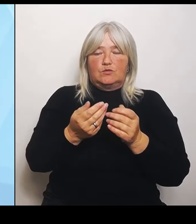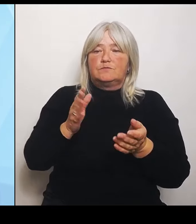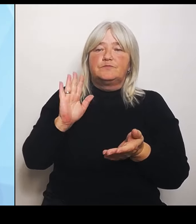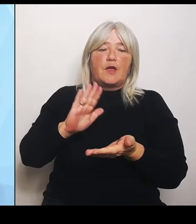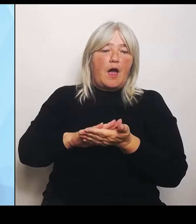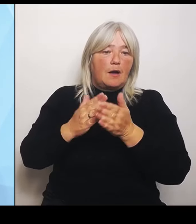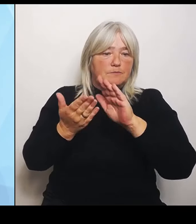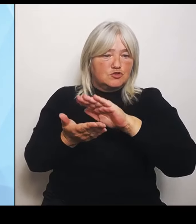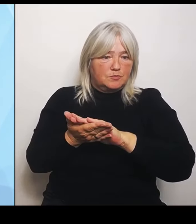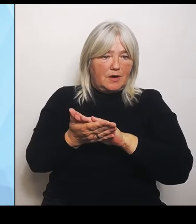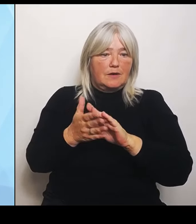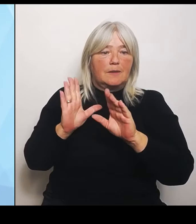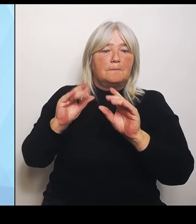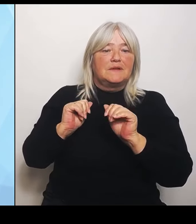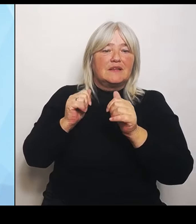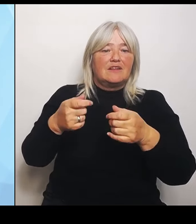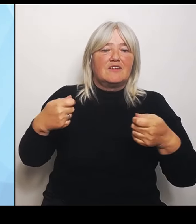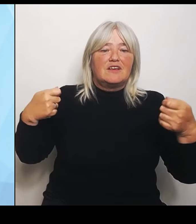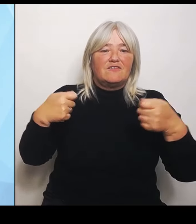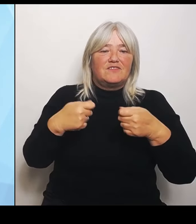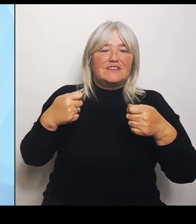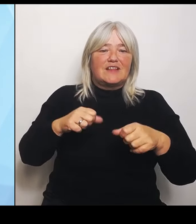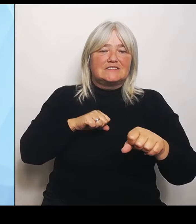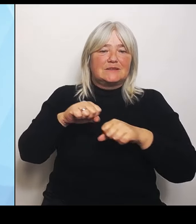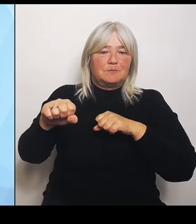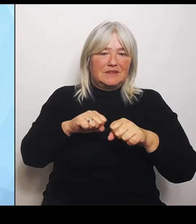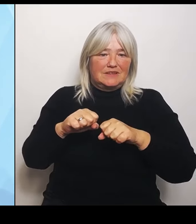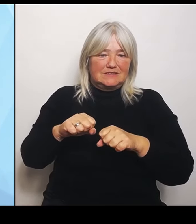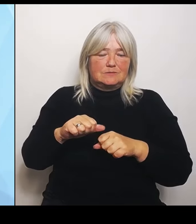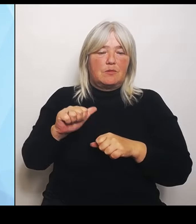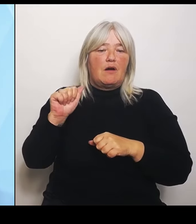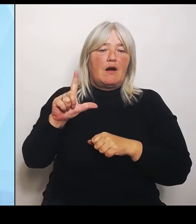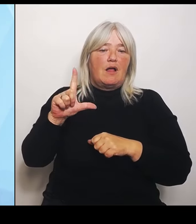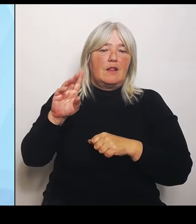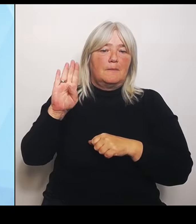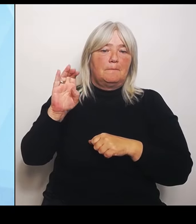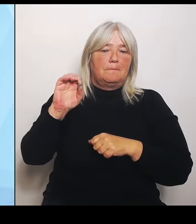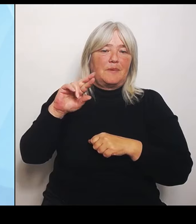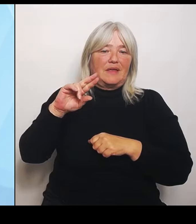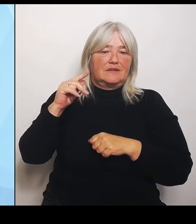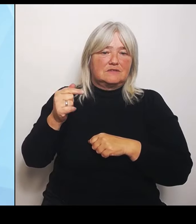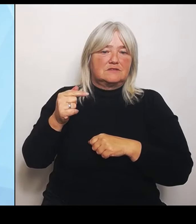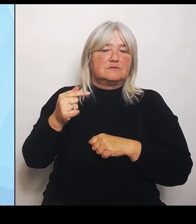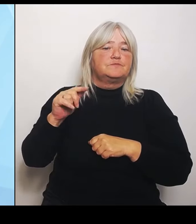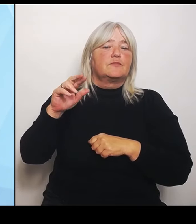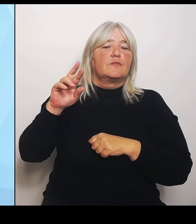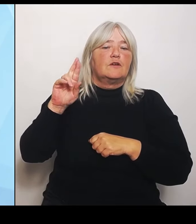Krankenhausträger. Größtmöglich von der Rückforderung noch nicht abgeschriebener Fördermittel entlasten.